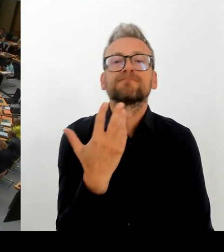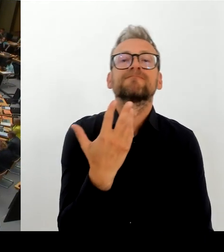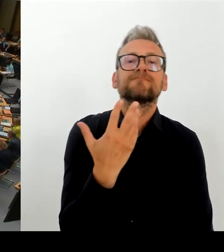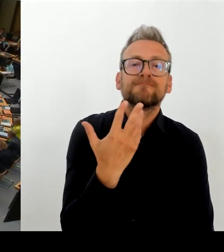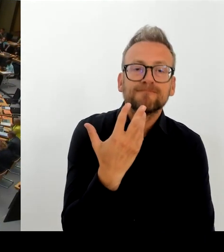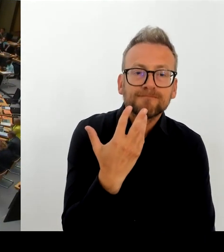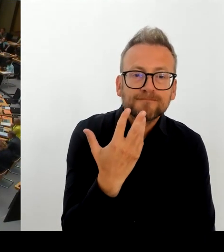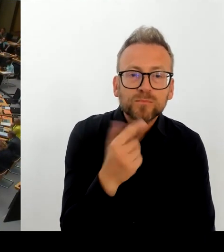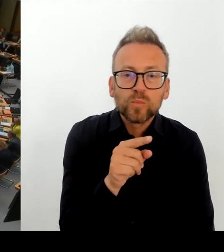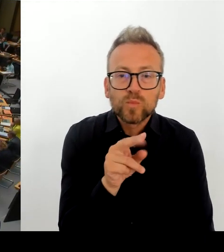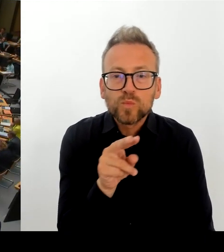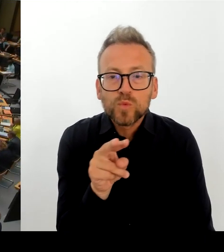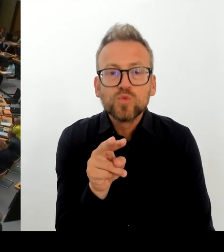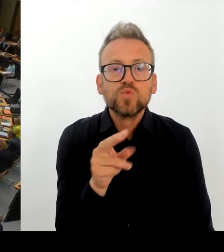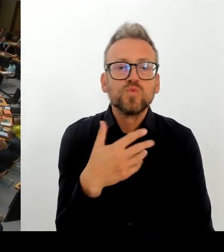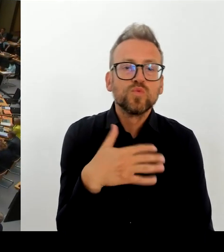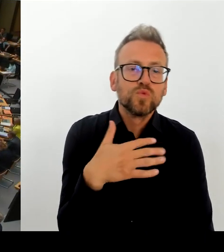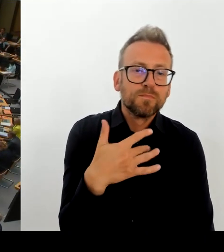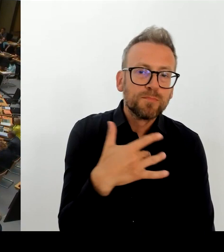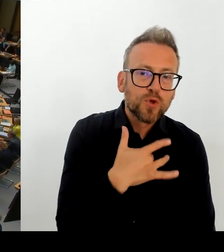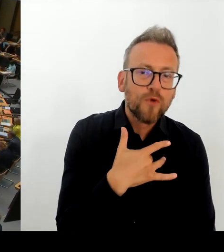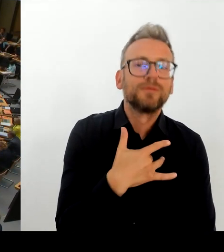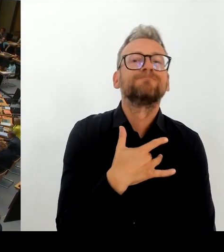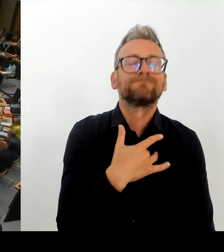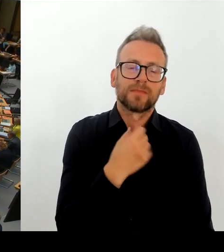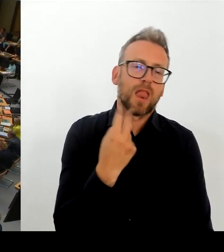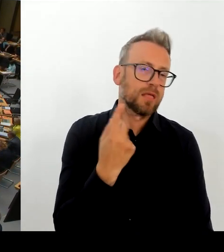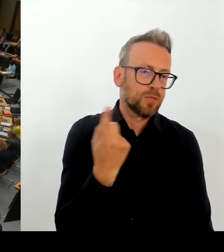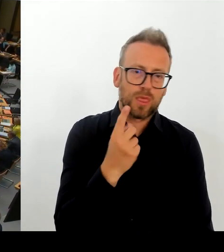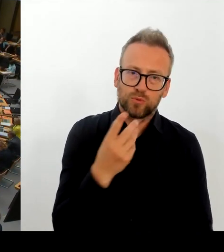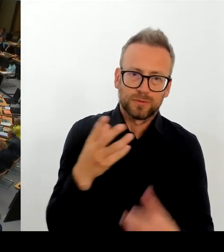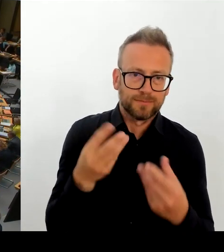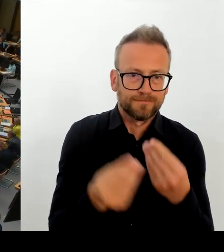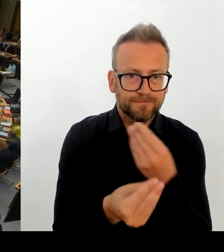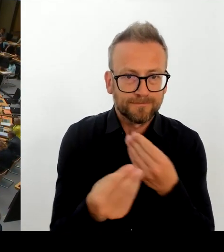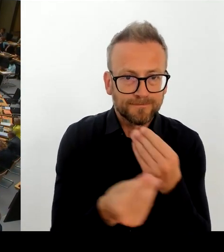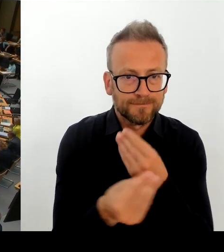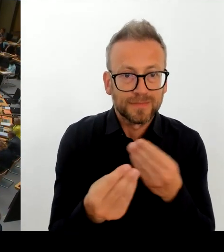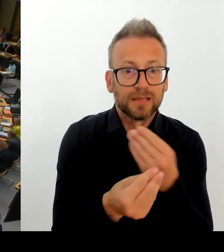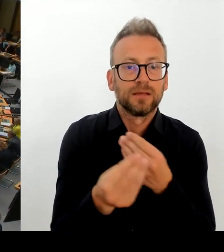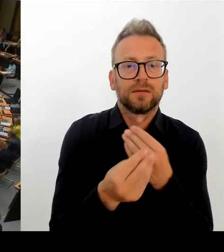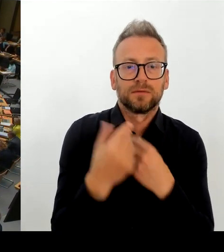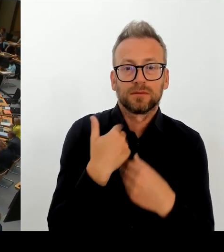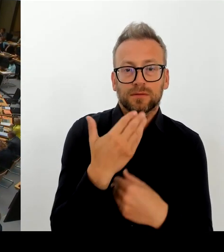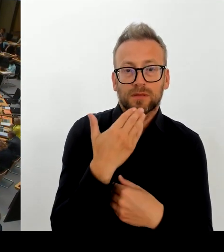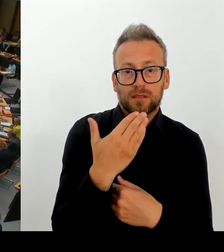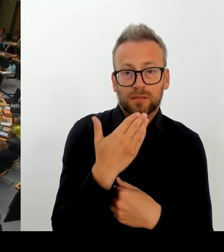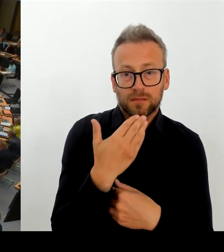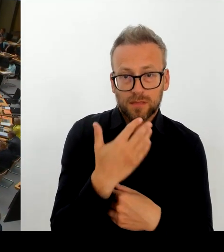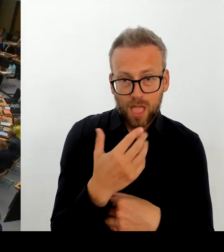(Rednerwechsel) Ja, danke schön. Selbst die Kontaktbereichsbeamten schätzen vor Ort ein, dass das Problem am Leopoldplatz nicht polizeilich